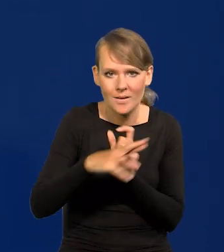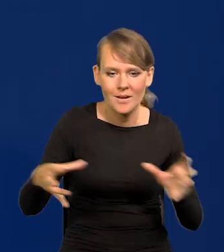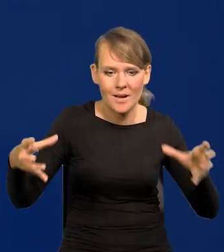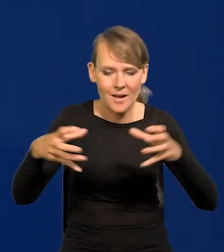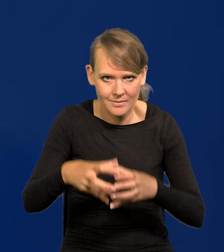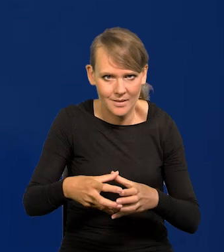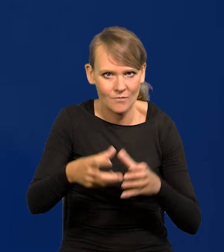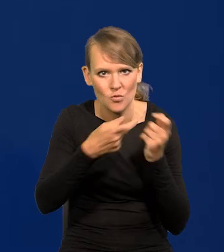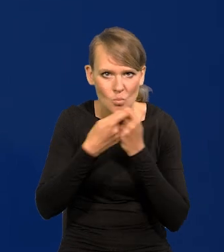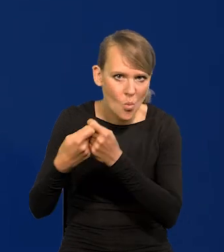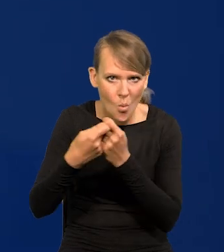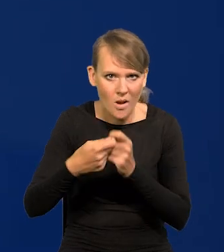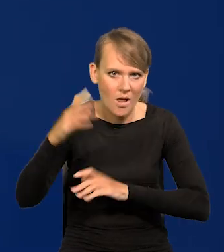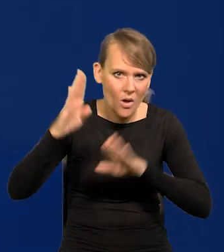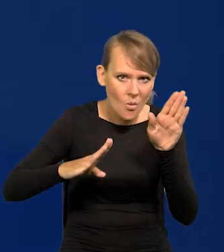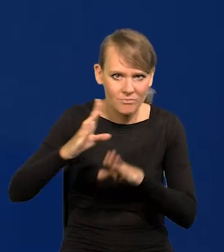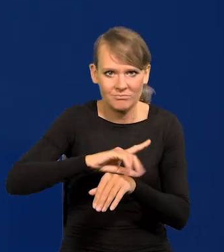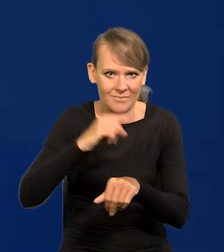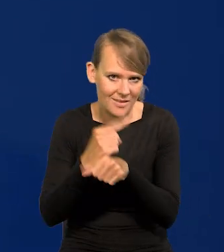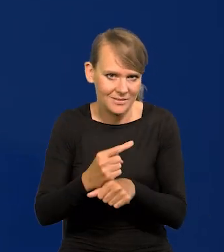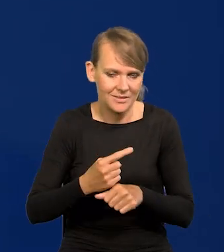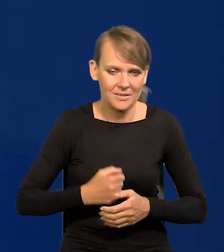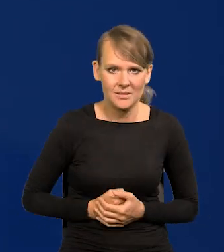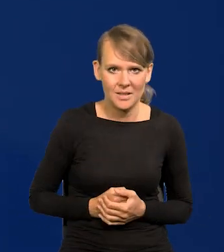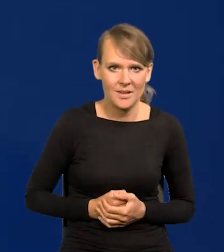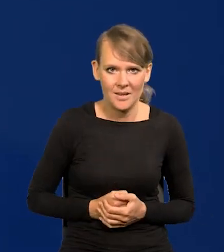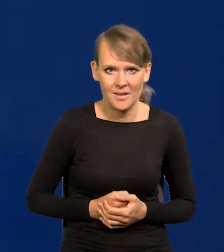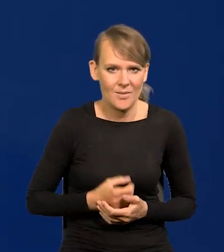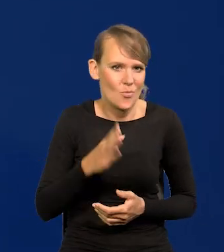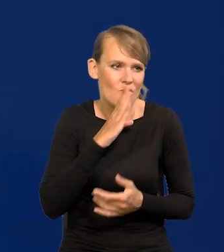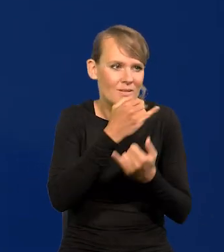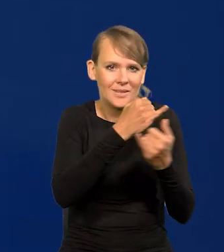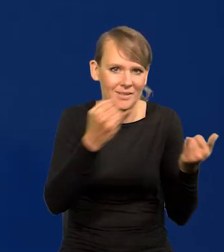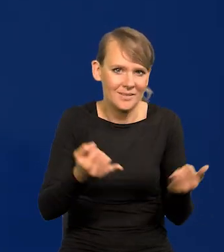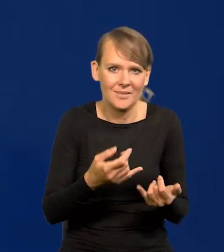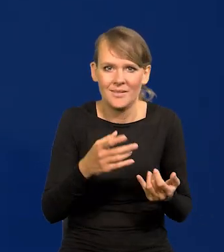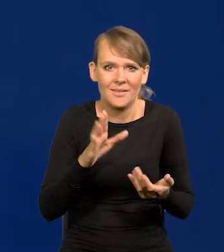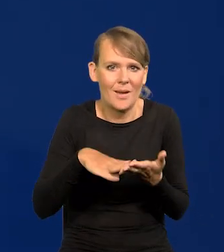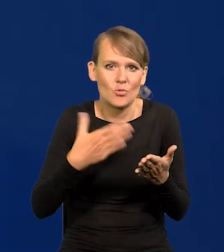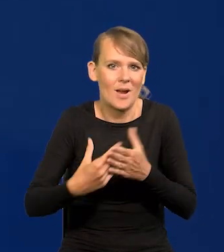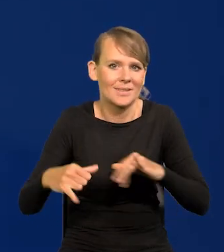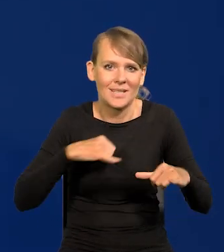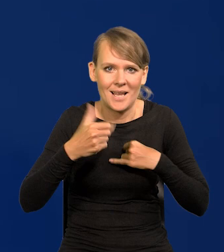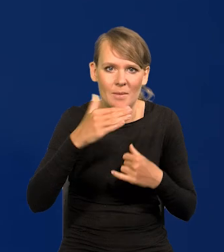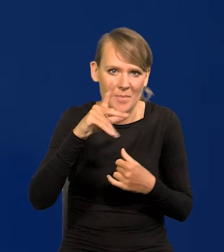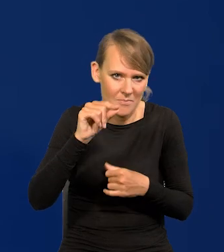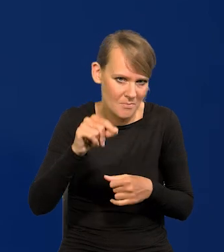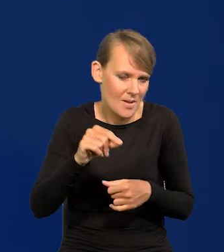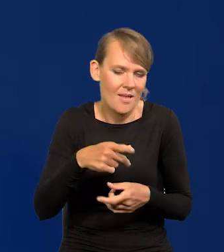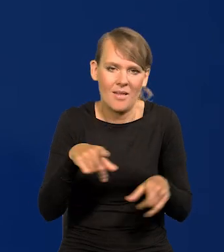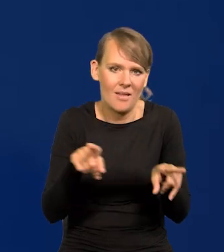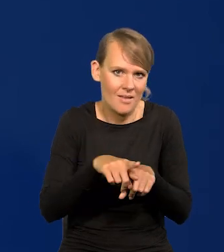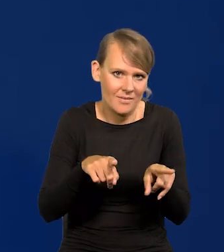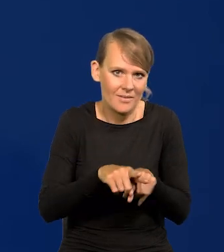To jest organ kolegialny, jak wiele innych organów kolegialnych, jak zarząd NBP, to jest kolegialne ciało.